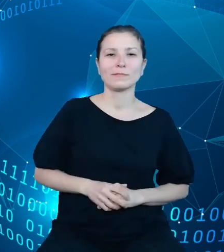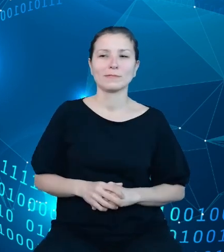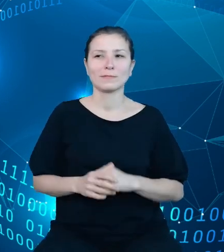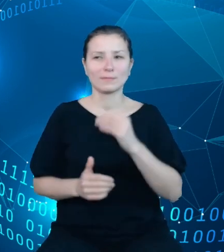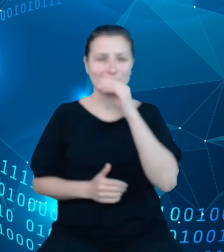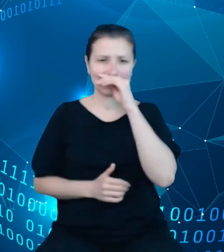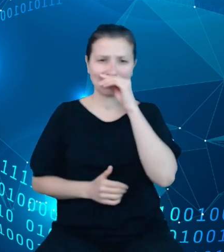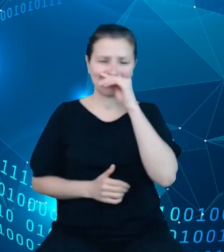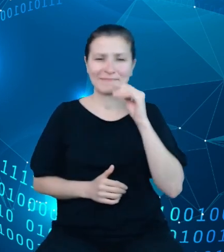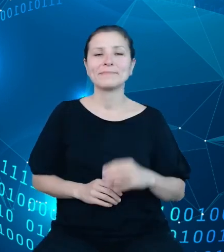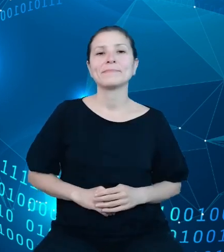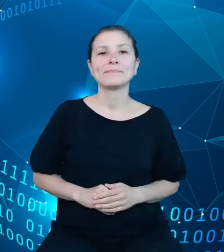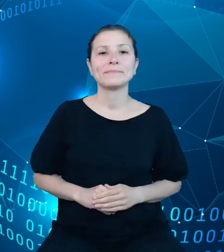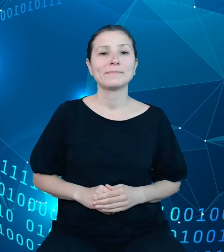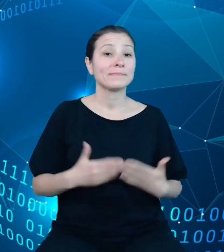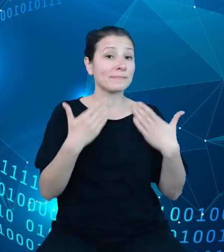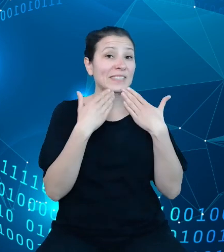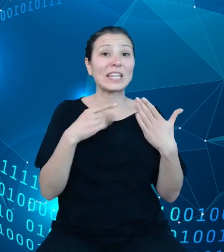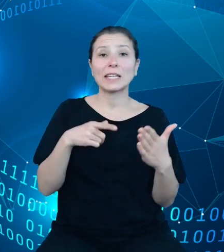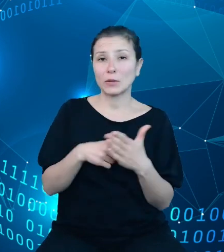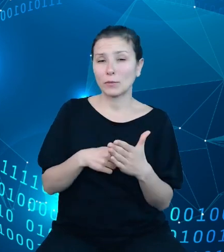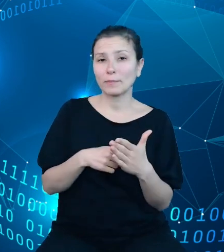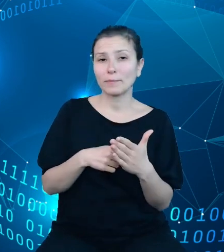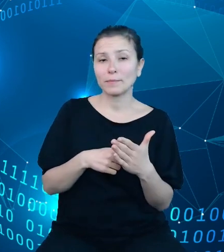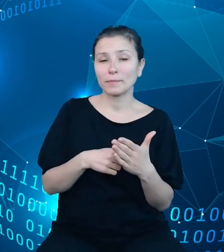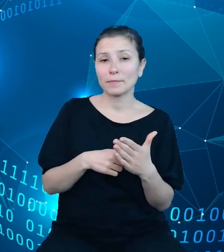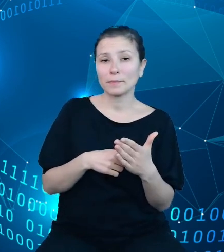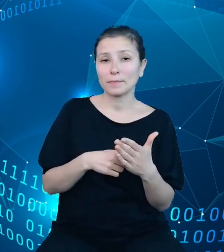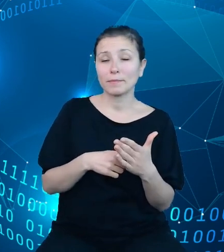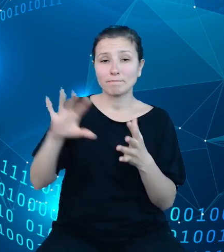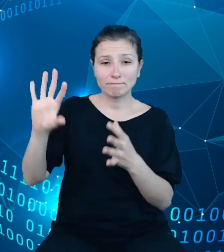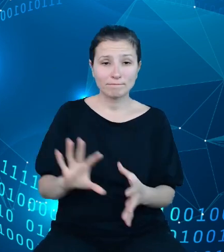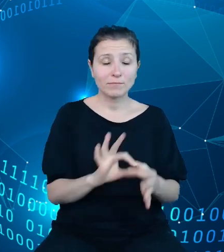I tym właśnie sposobem powróciliśmy do naszego bazowego modelu danych budżetowych.